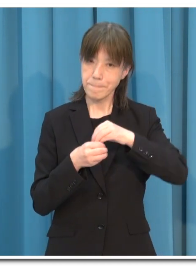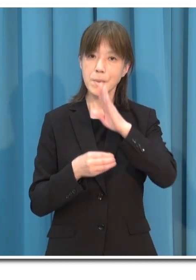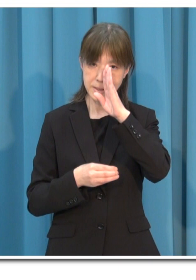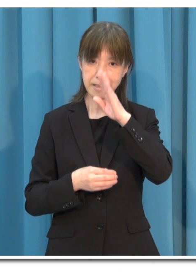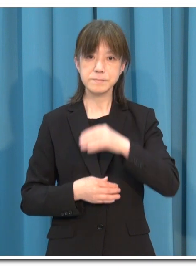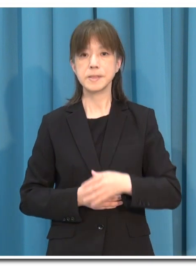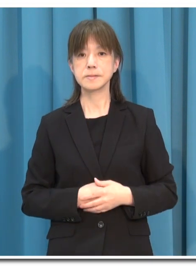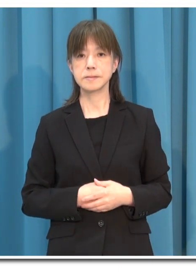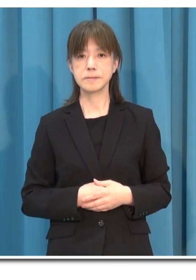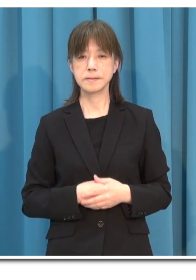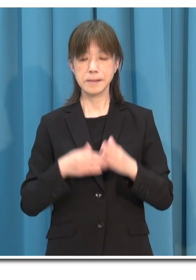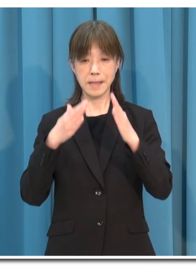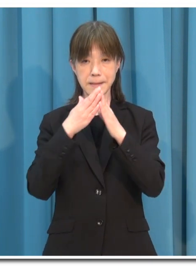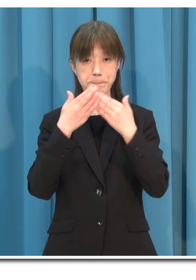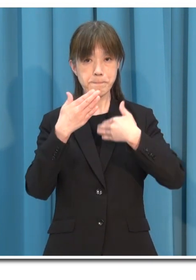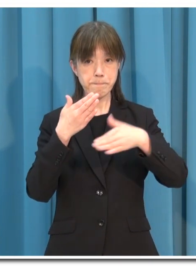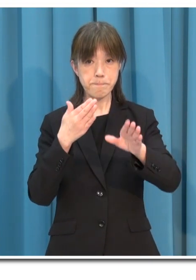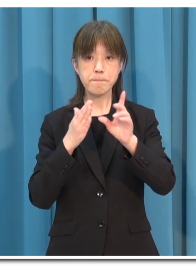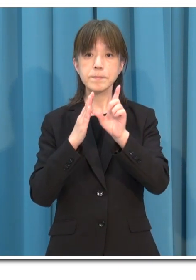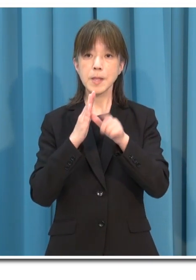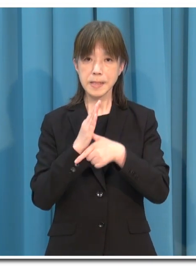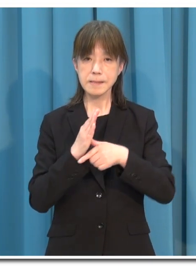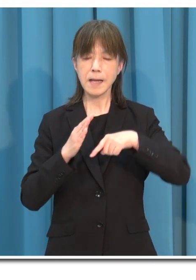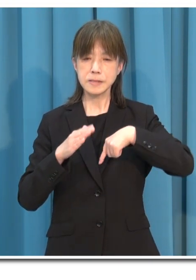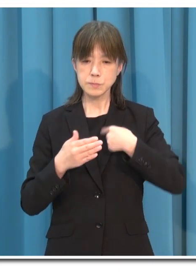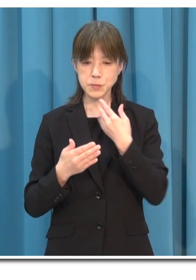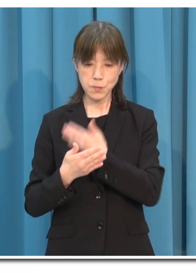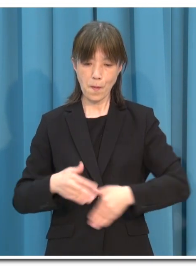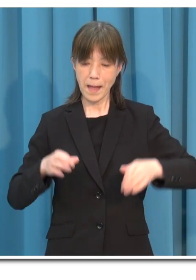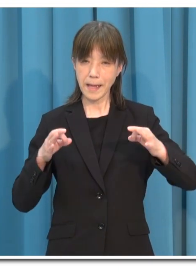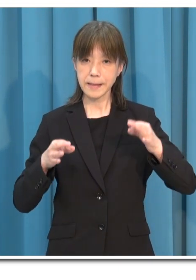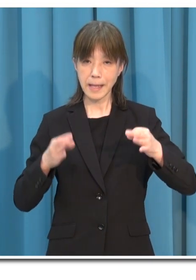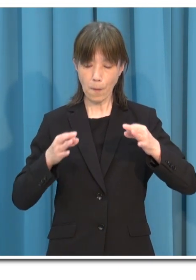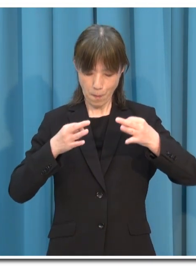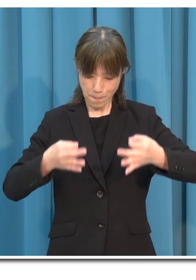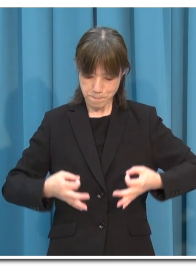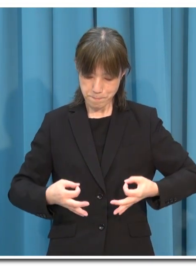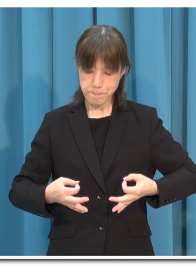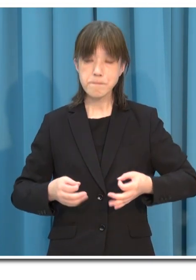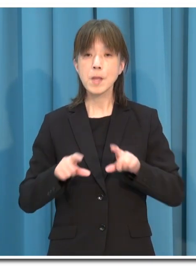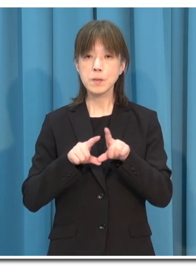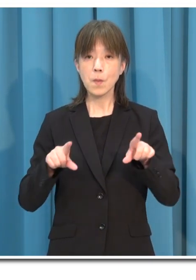外出に当たっては 自分の健康状態はもとより 目的地の感染状況